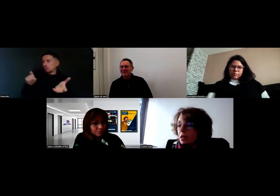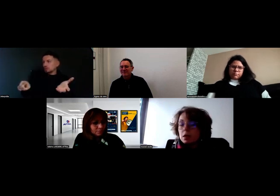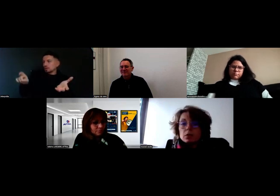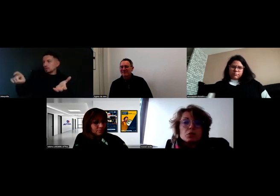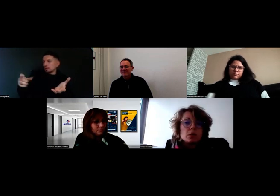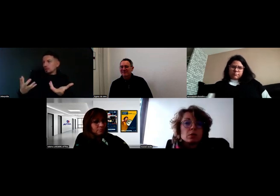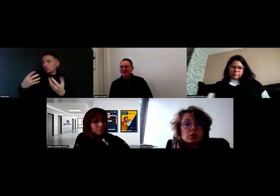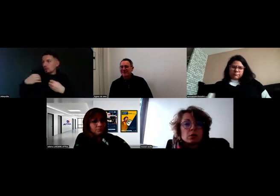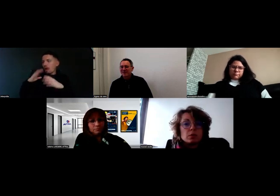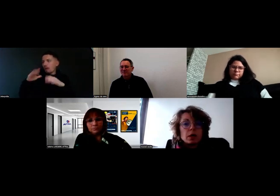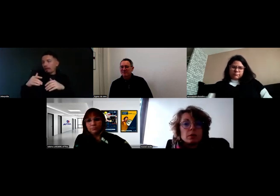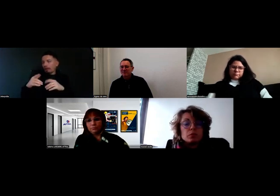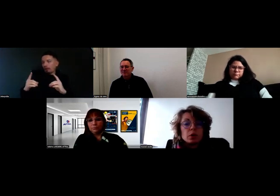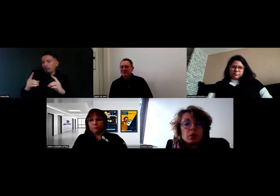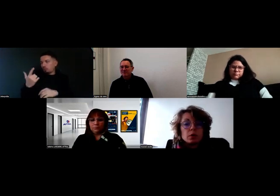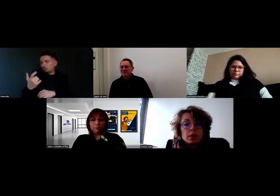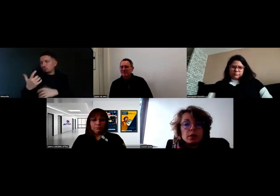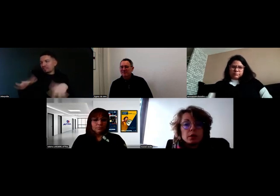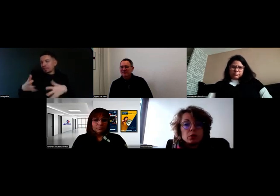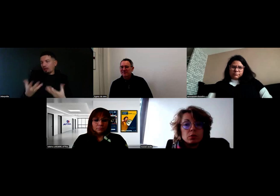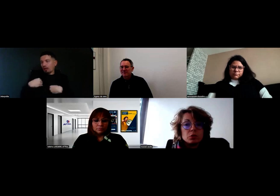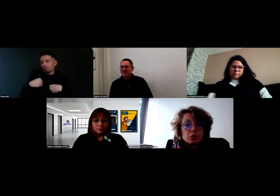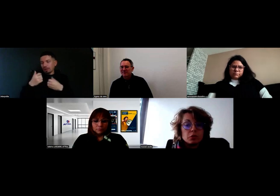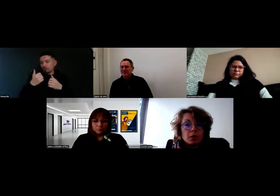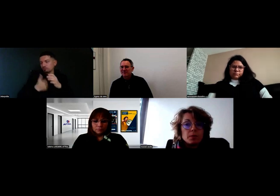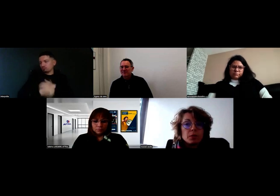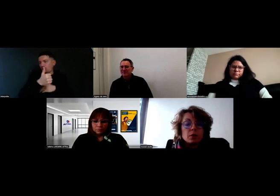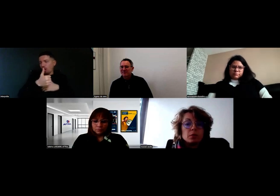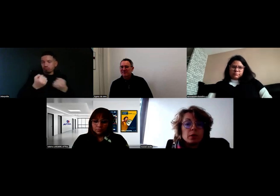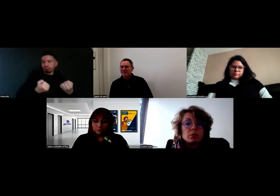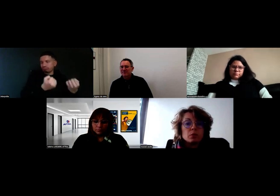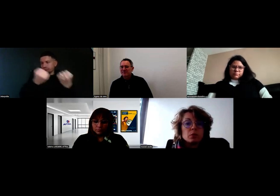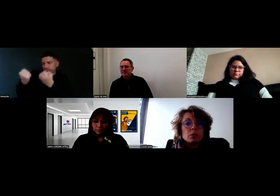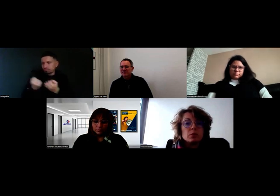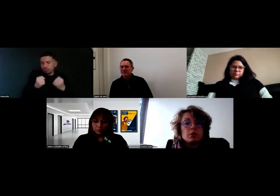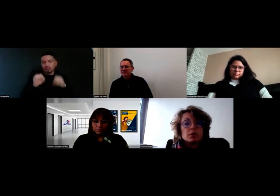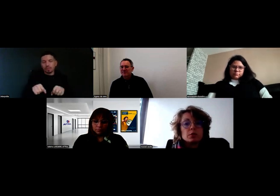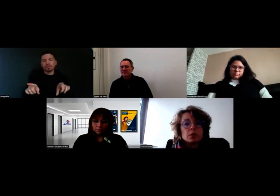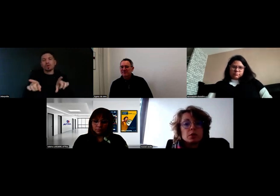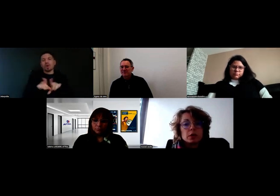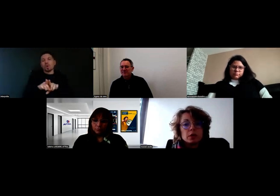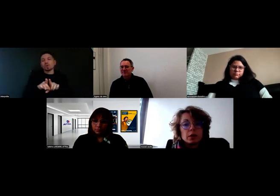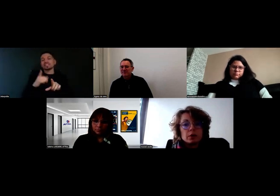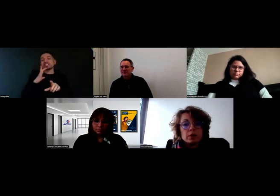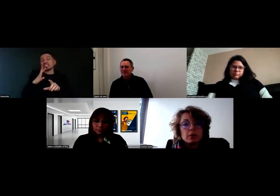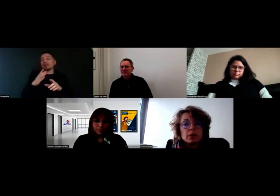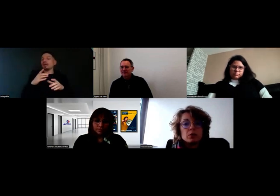Ensuite, pour aider nos chauffeurs, on a des protocoles de livraison qui sont intégrés à notre tablette,